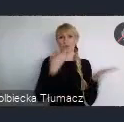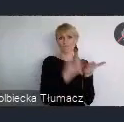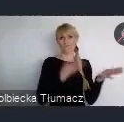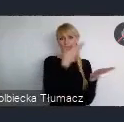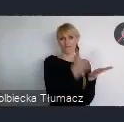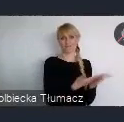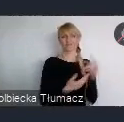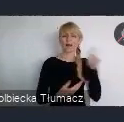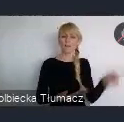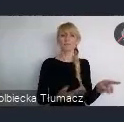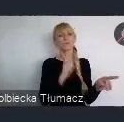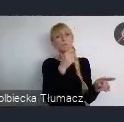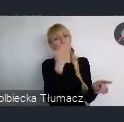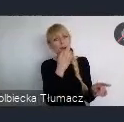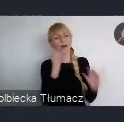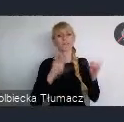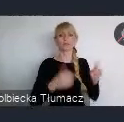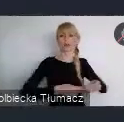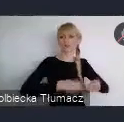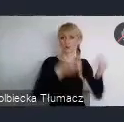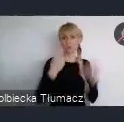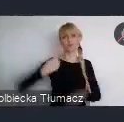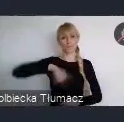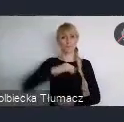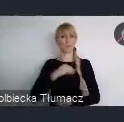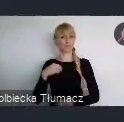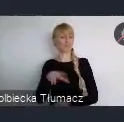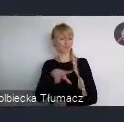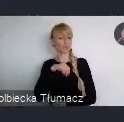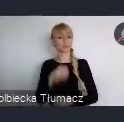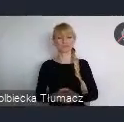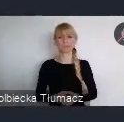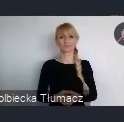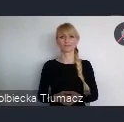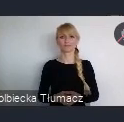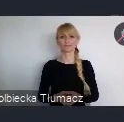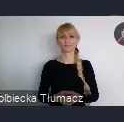w jaki sposób, też ten przekaz na WUF kształtować.